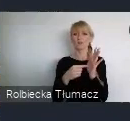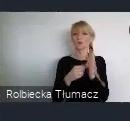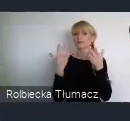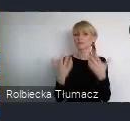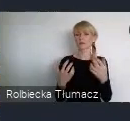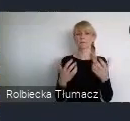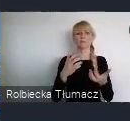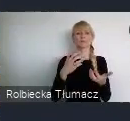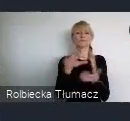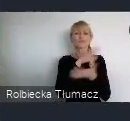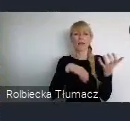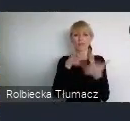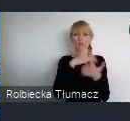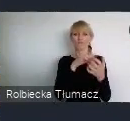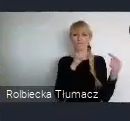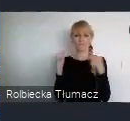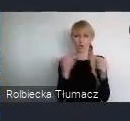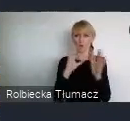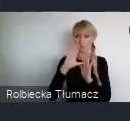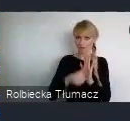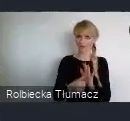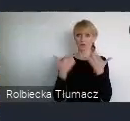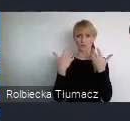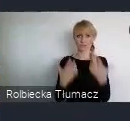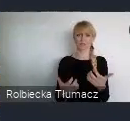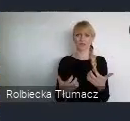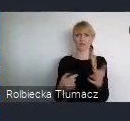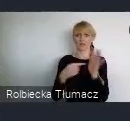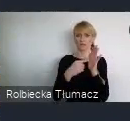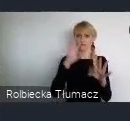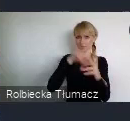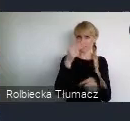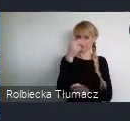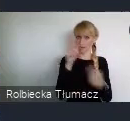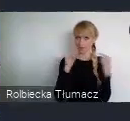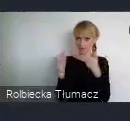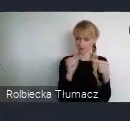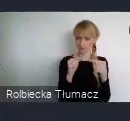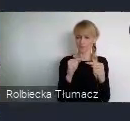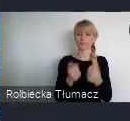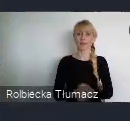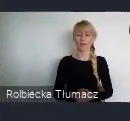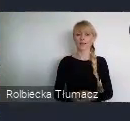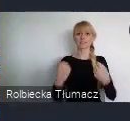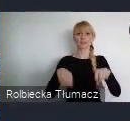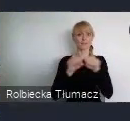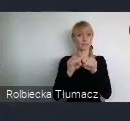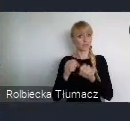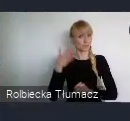sześciu wiodących kwestii. 1. Sprawiedliwa przyszłość miast. 2. Bardziej ekologiczna przyszłość miast.